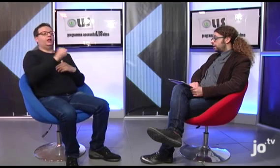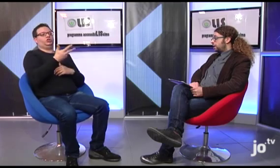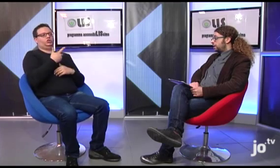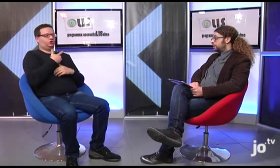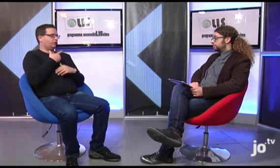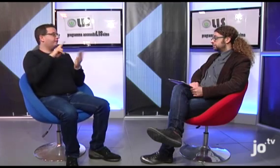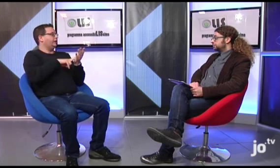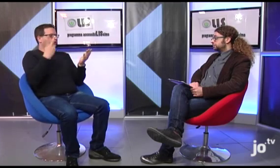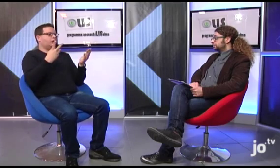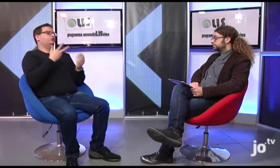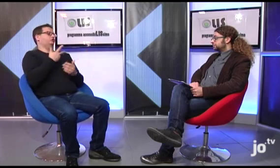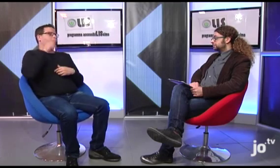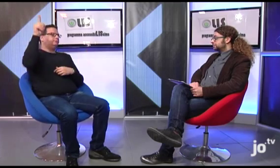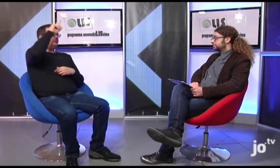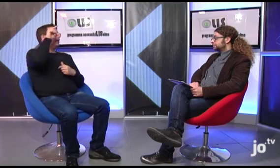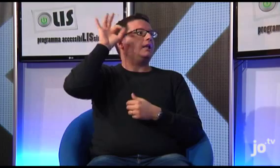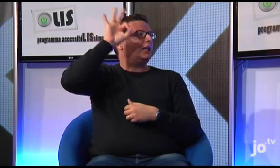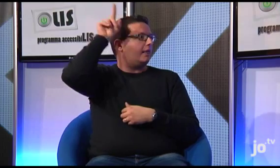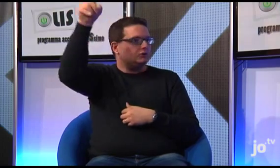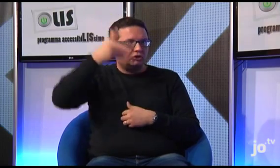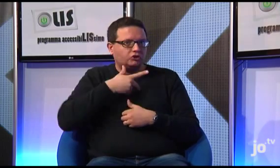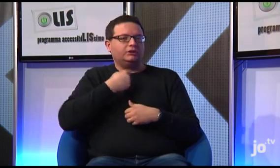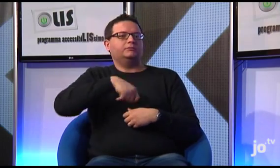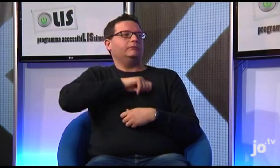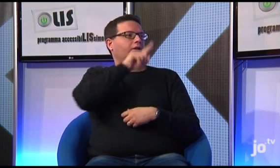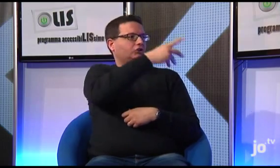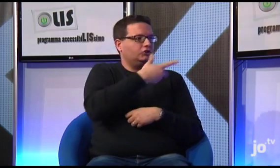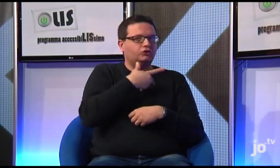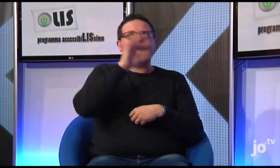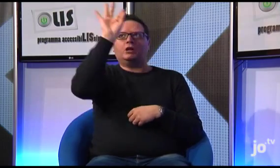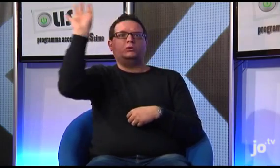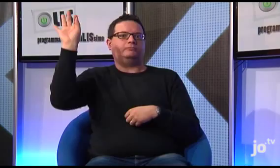Queste traduzioni sono state realizzate ad esempio già in Inghilterra, in Spagna